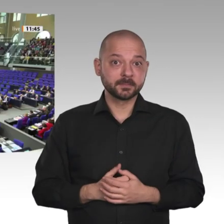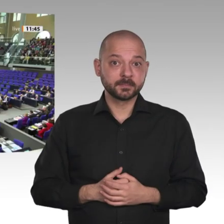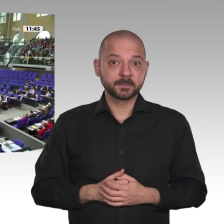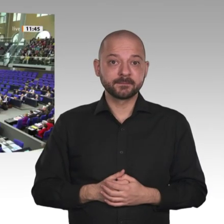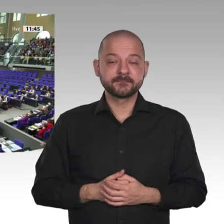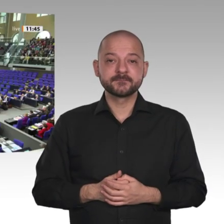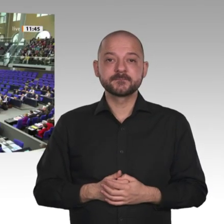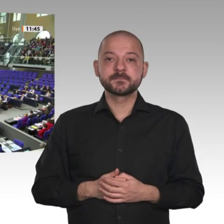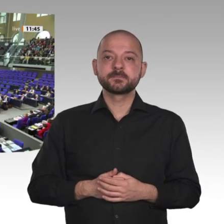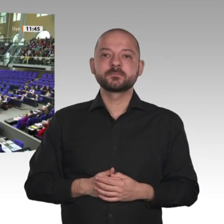Vielen Dank, Gerd Müller.